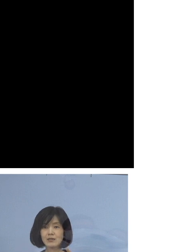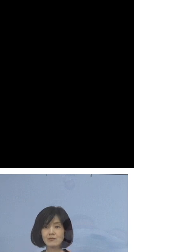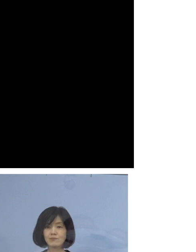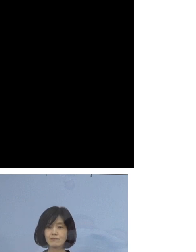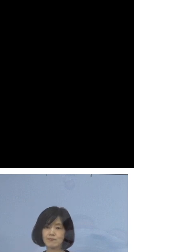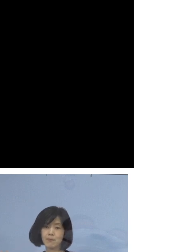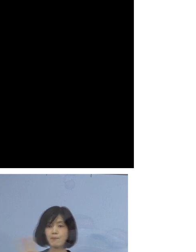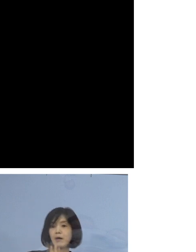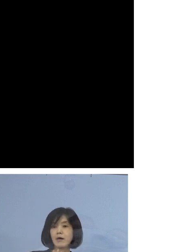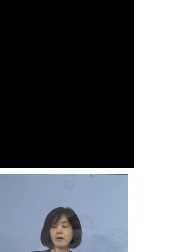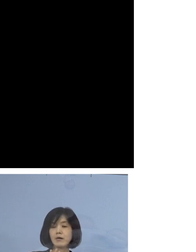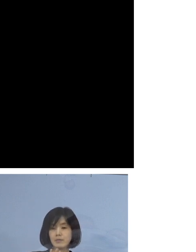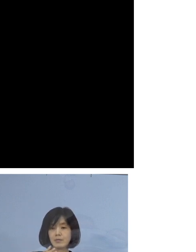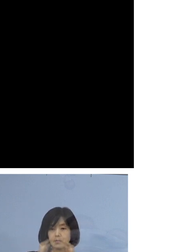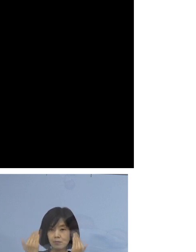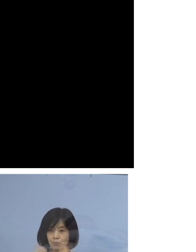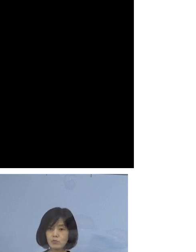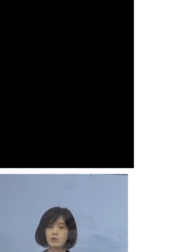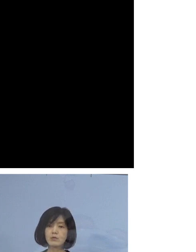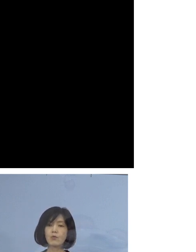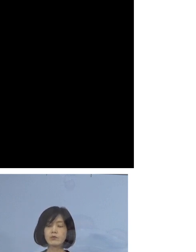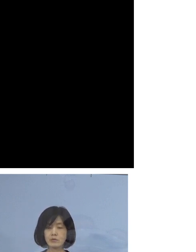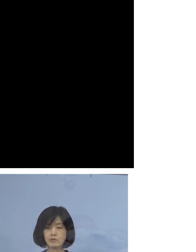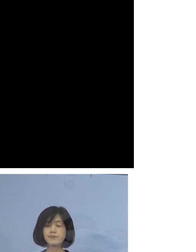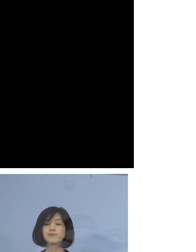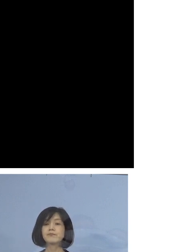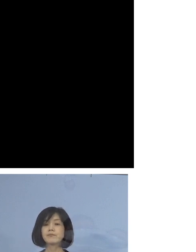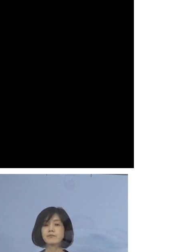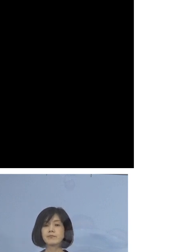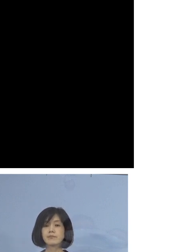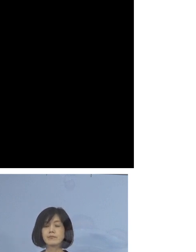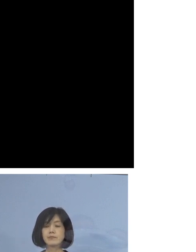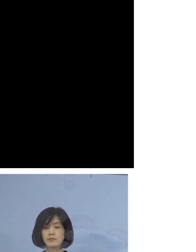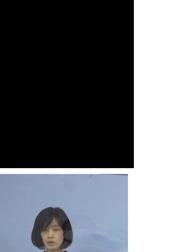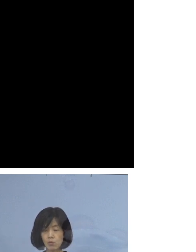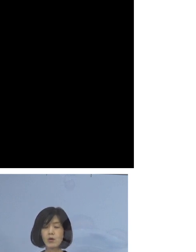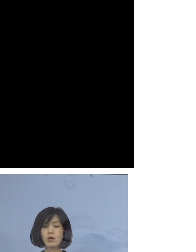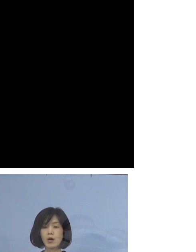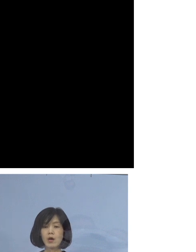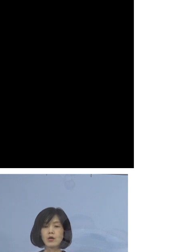全体で6名、我々としては 「40例目職場クラスター」